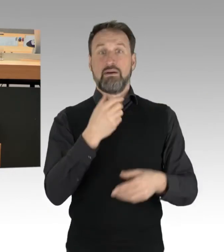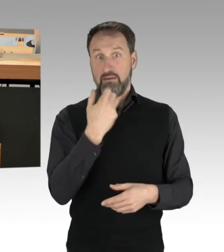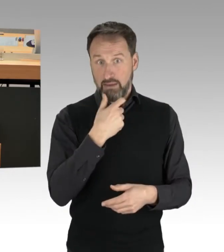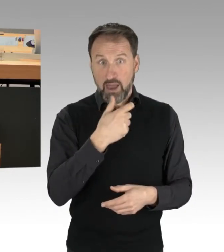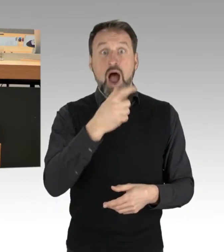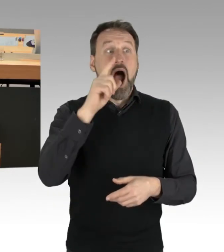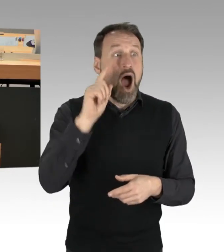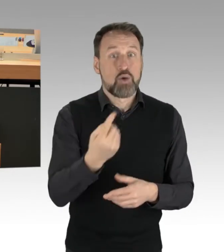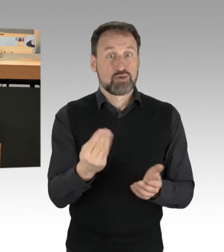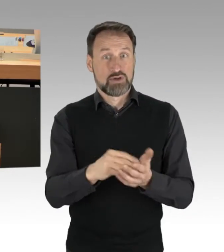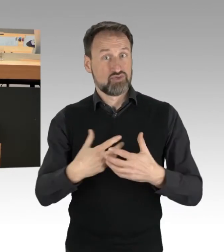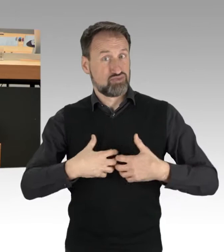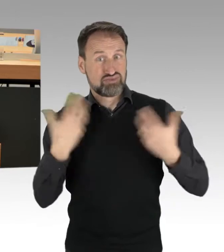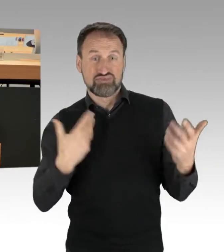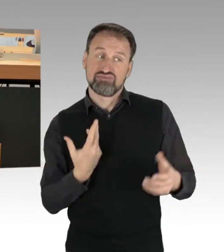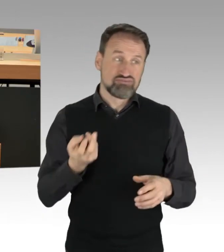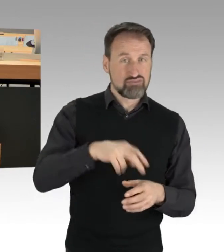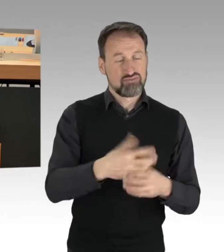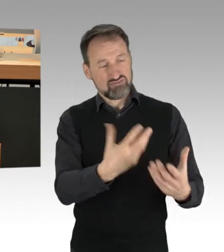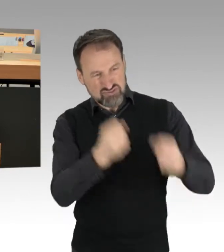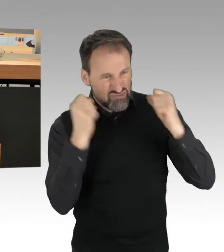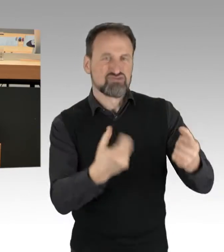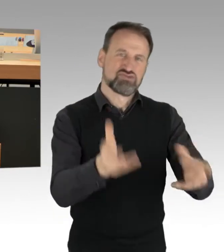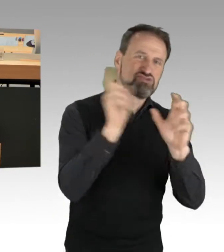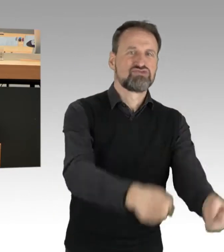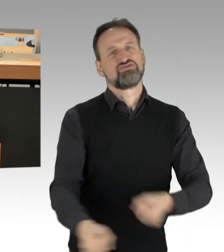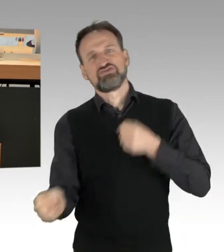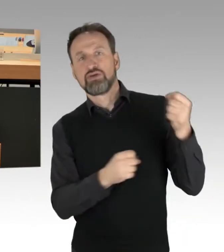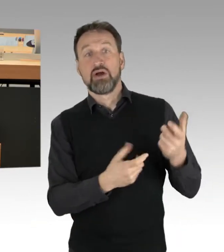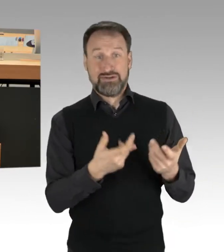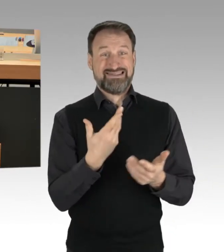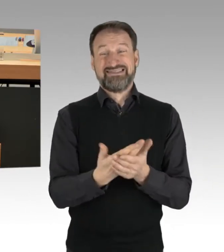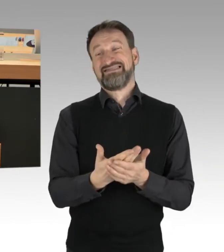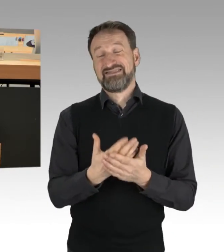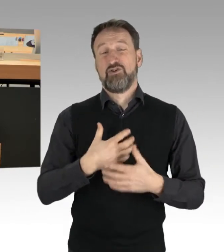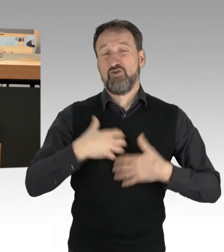Das zeigt, dass sicherlich Wut, Frustration, Emotionen eine Rolle spielen. Ich kann das durchaus verstehen,